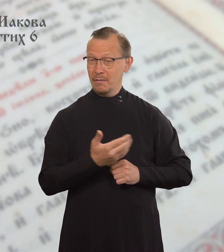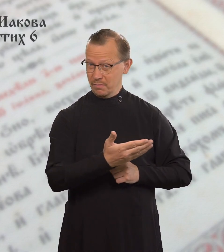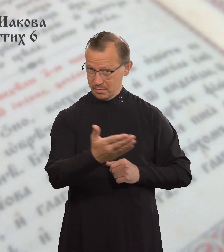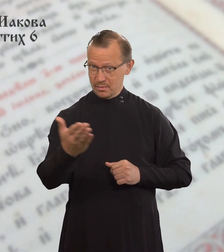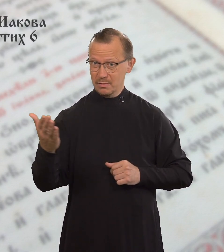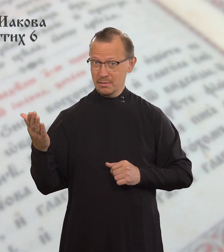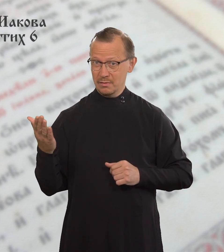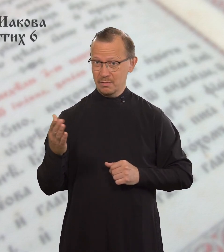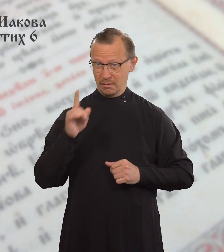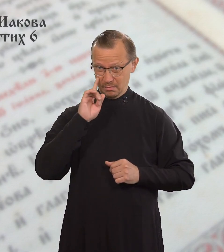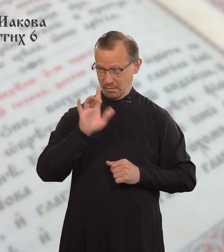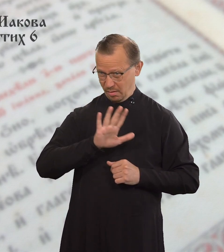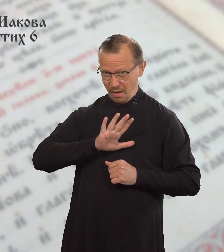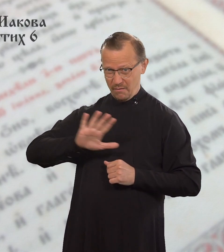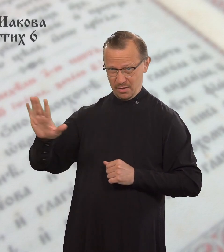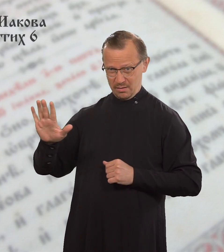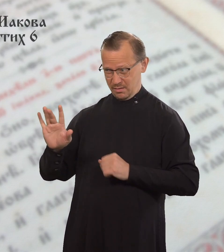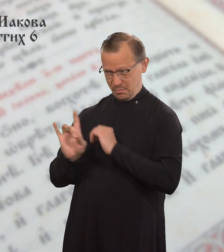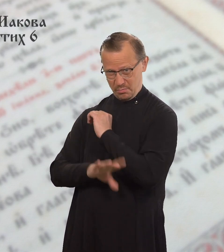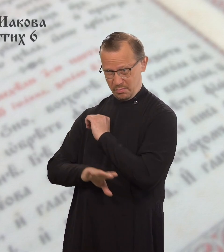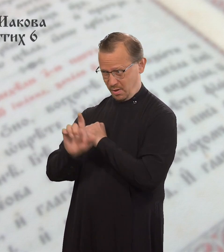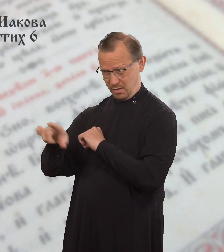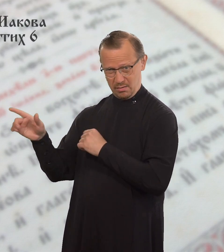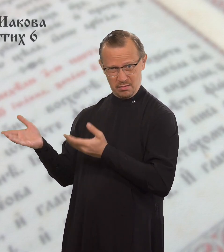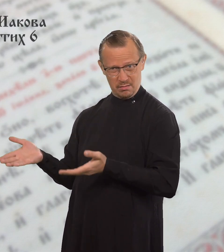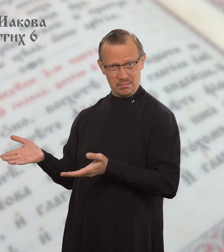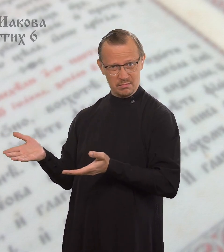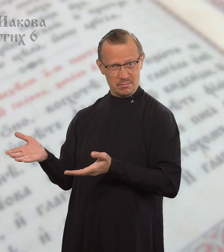А вы презираете бедного.